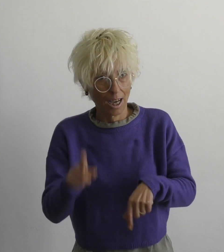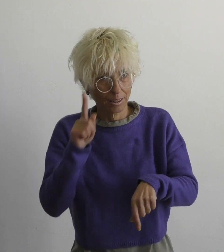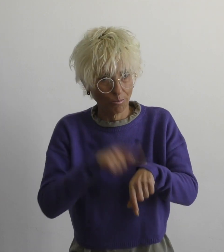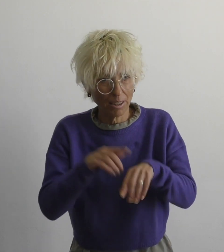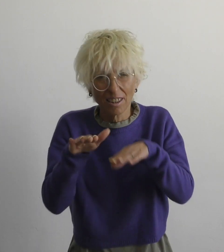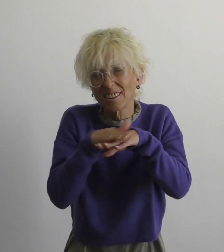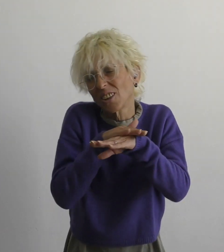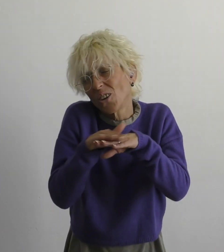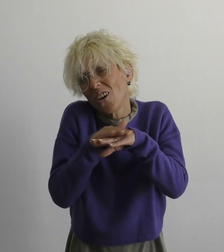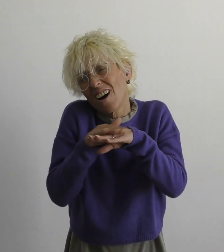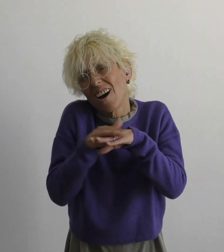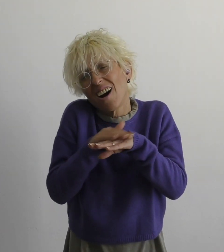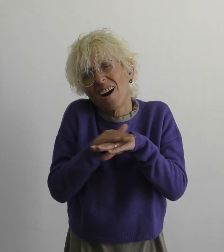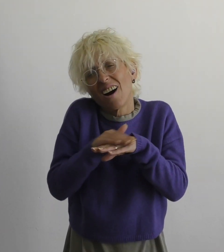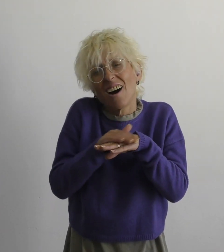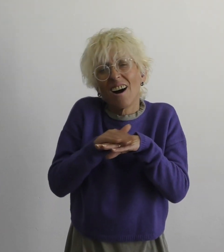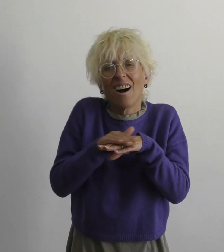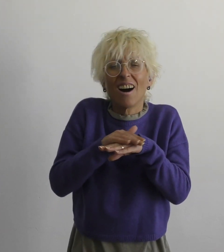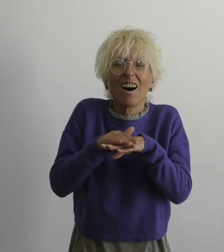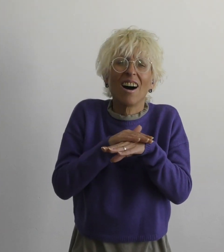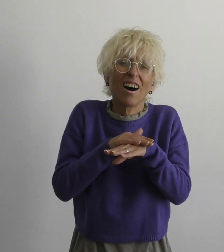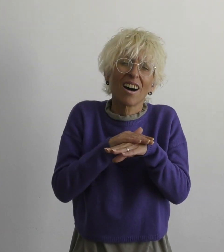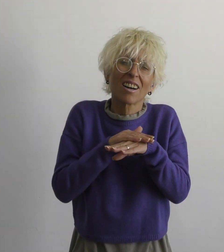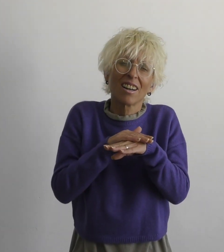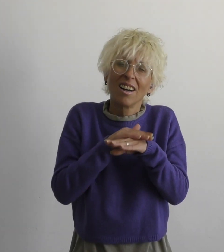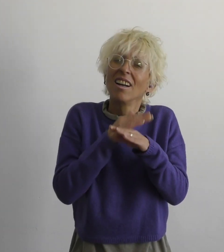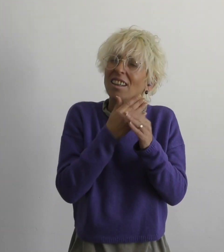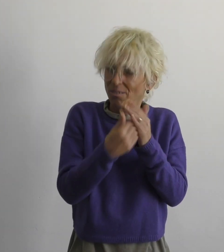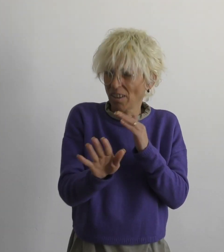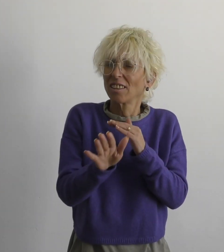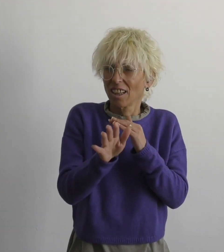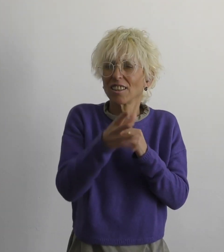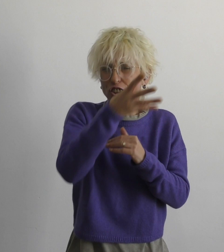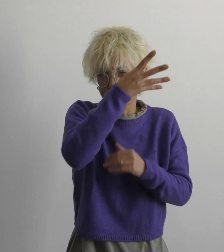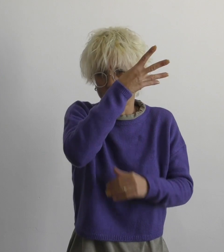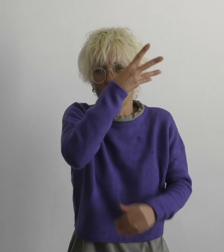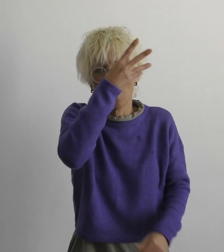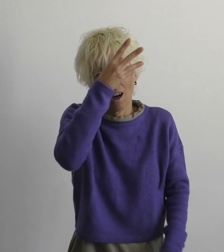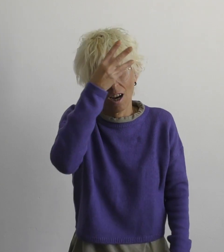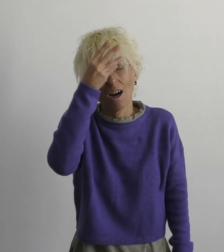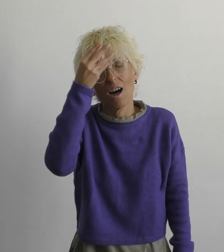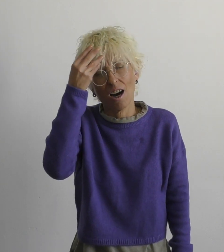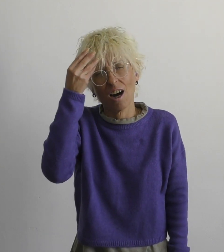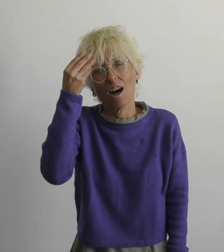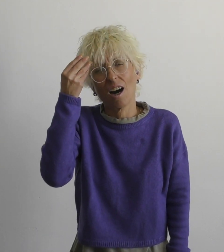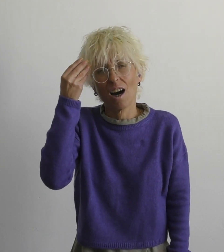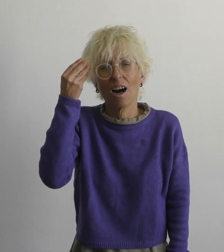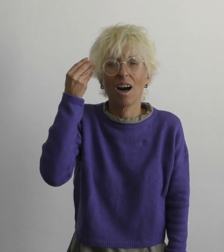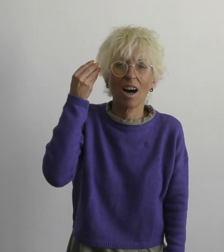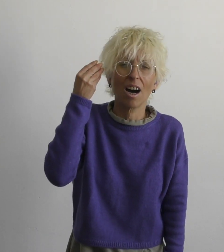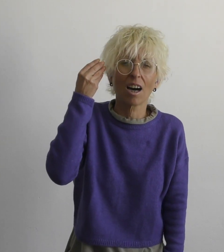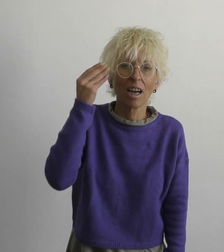самое время простить уступать, забывать